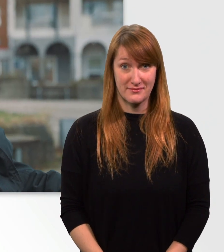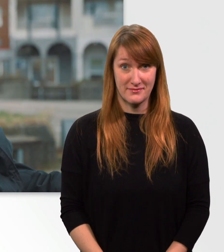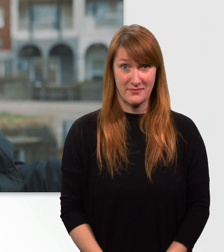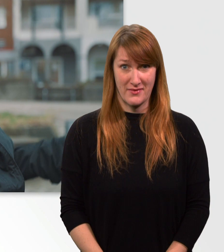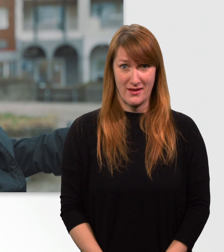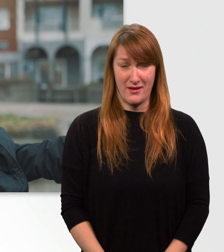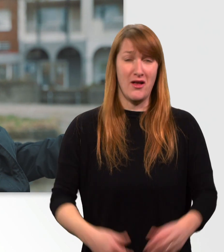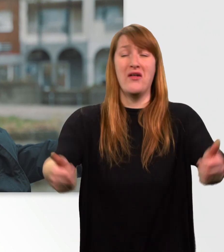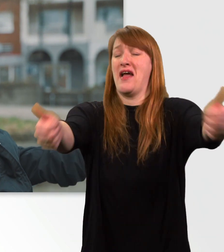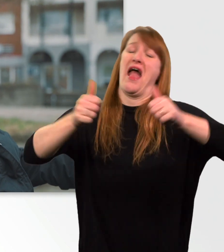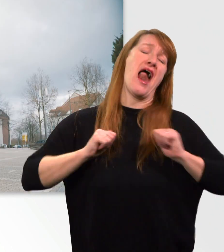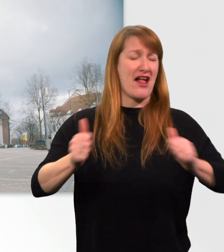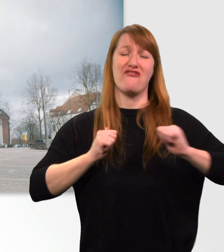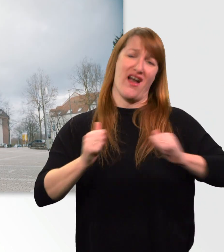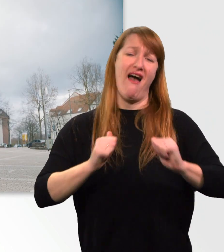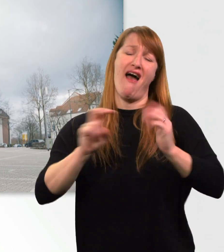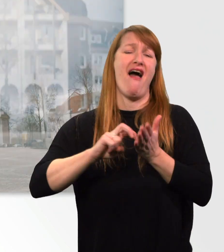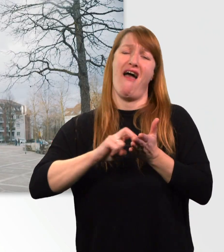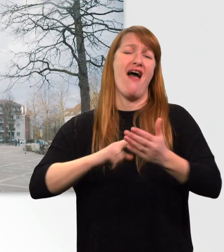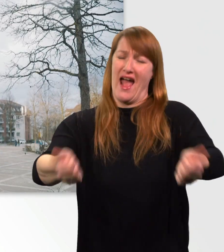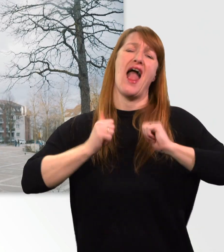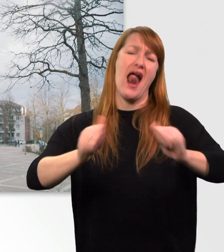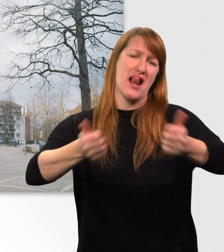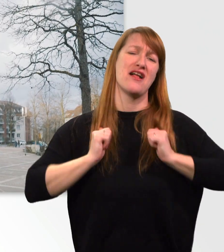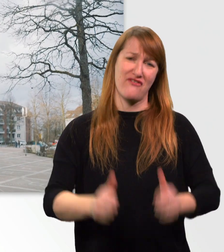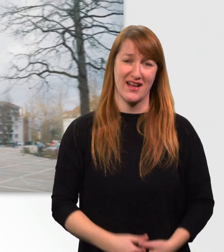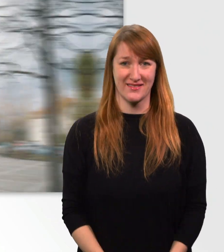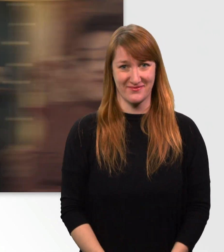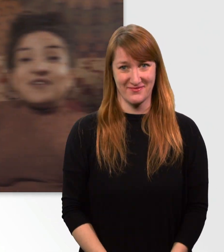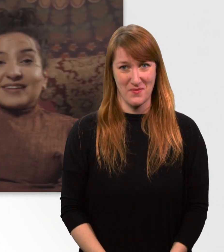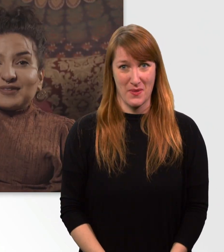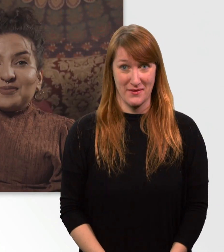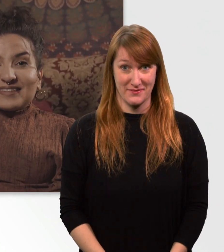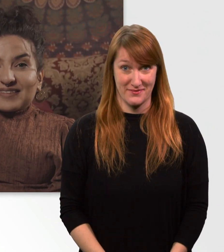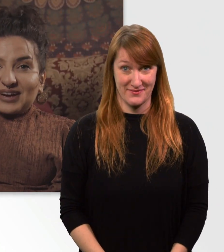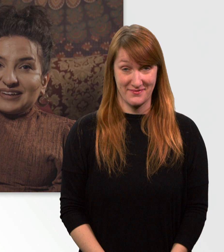(schreit) Hilfe! Fakt Nr. 2.